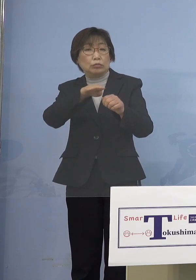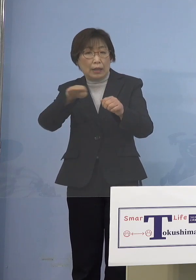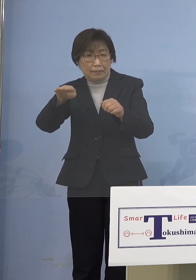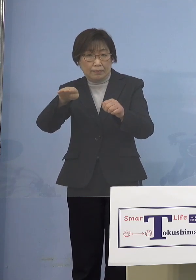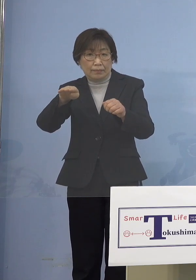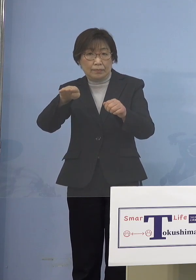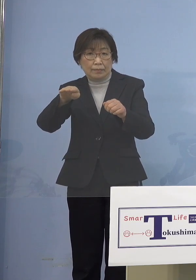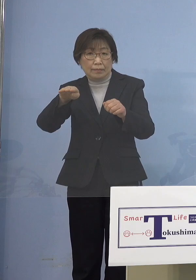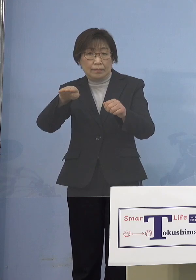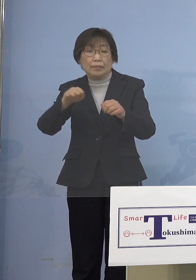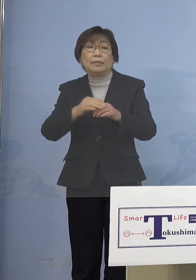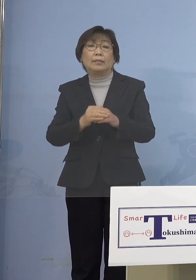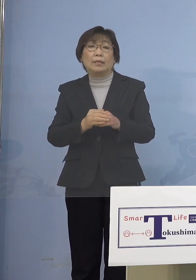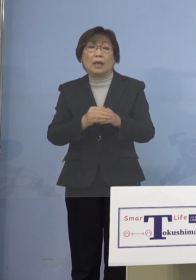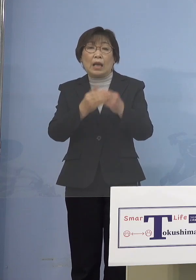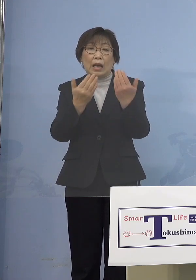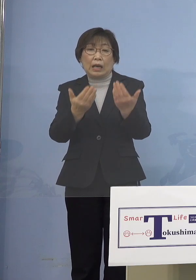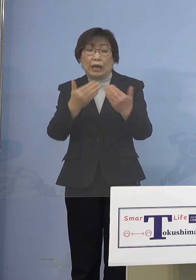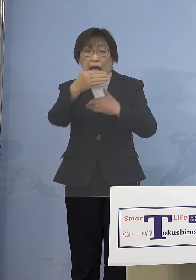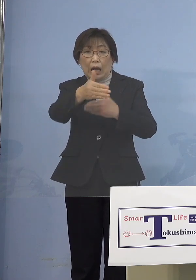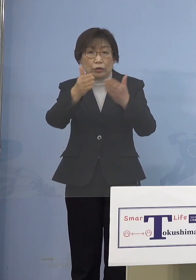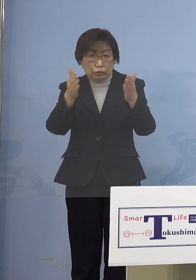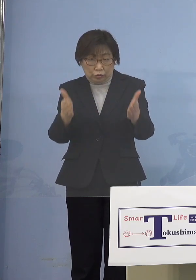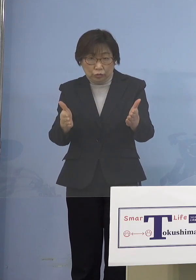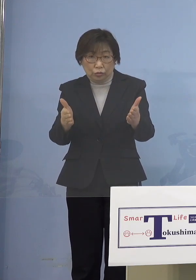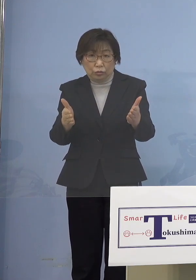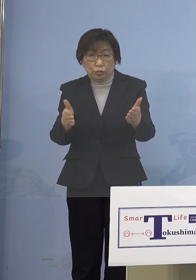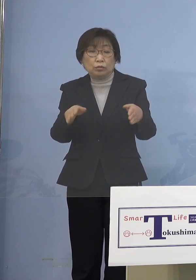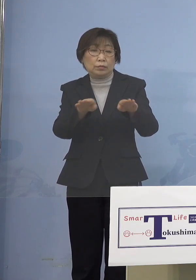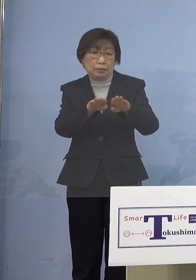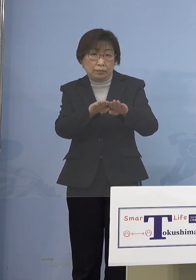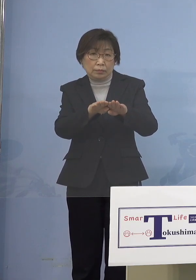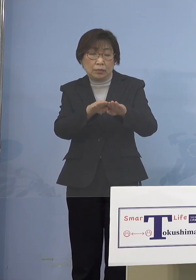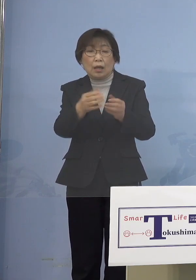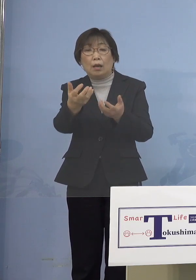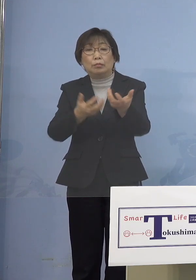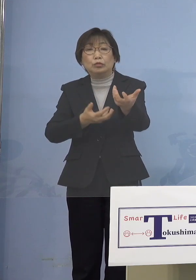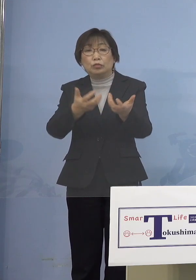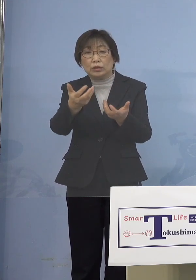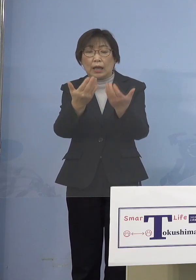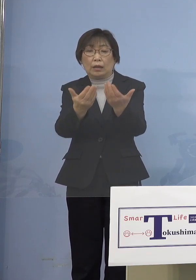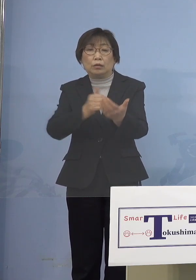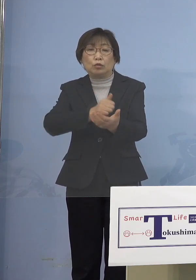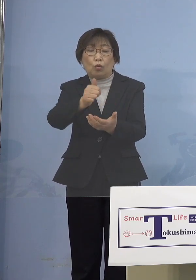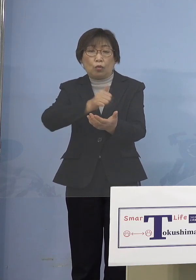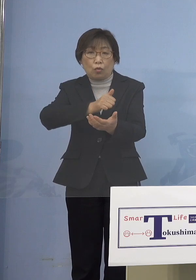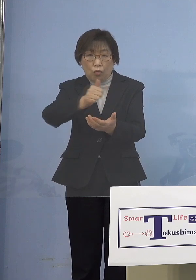あるいは学級閉鎖とか分散登校と それを命じるという権限を